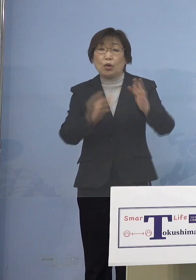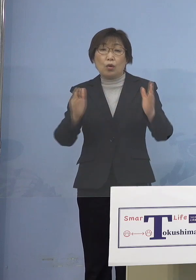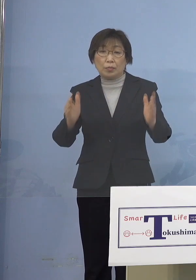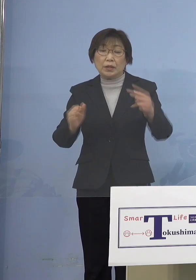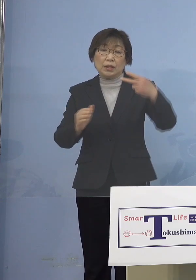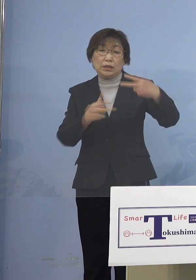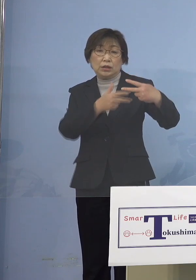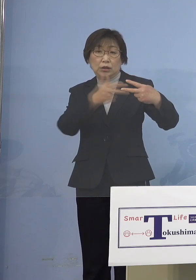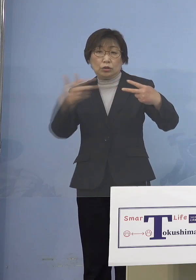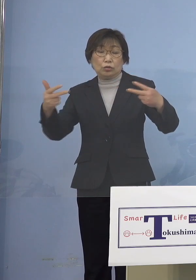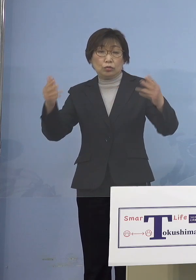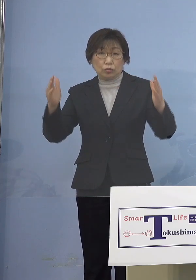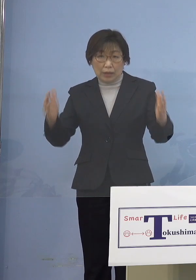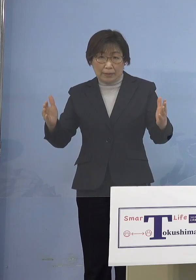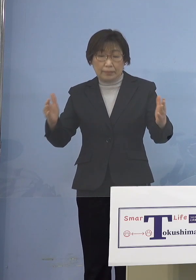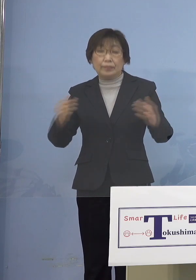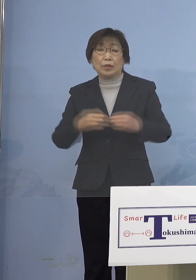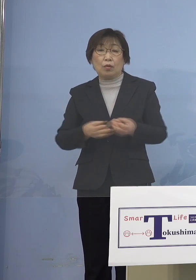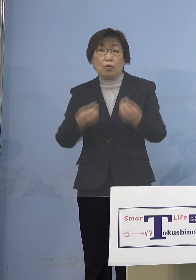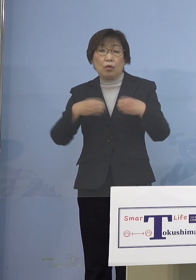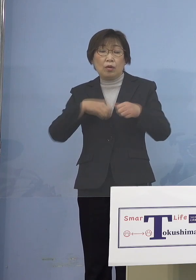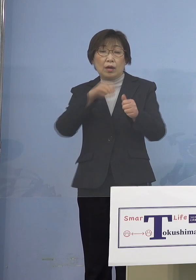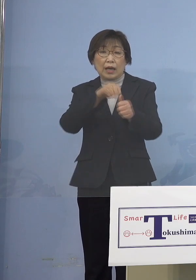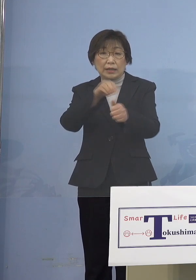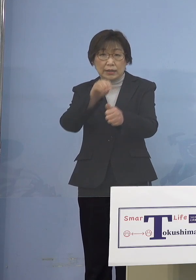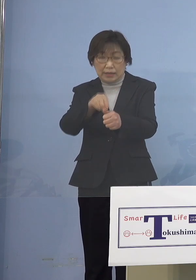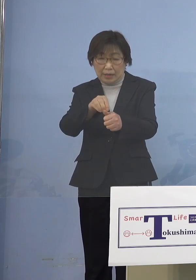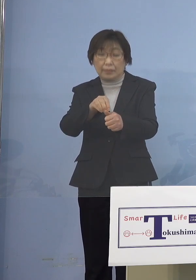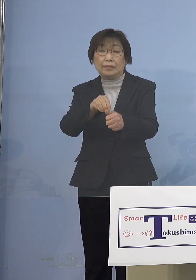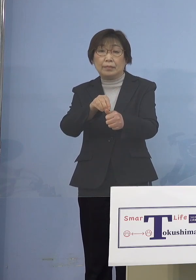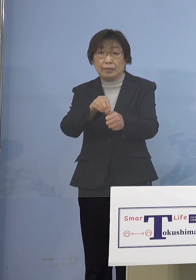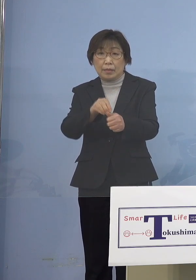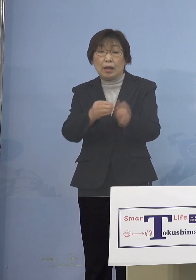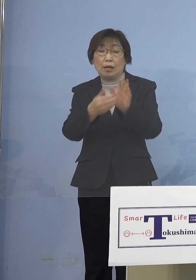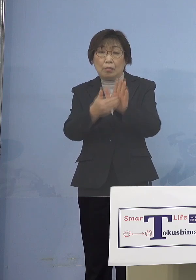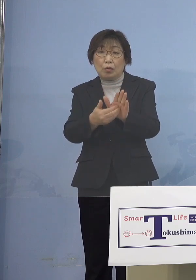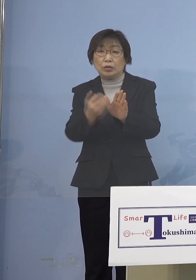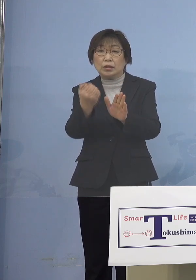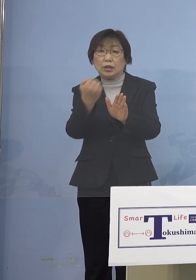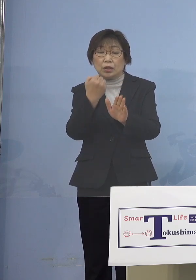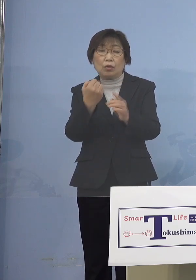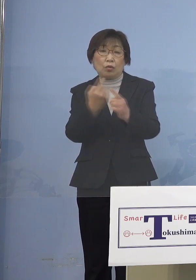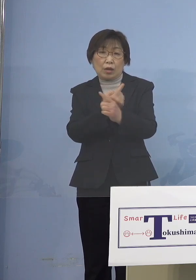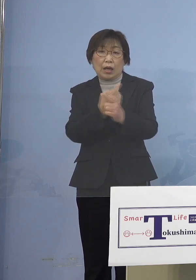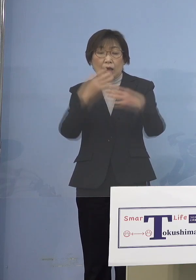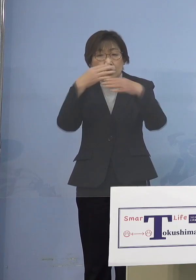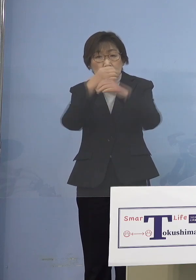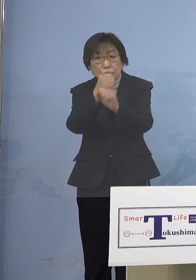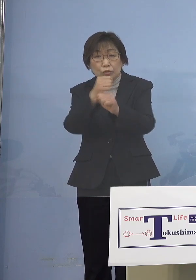感染防止対策集中取組期間とさせて いただいたところでありまして